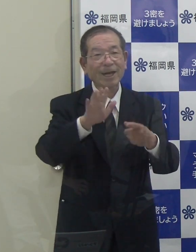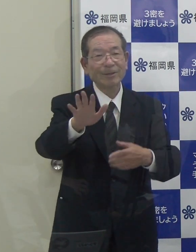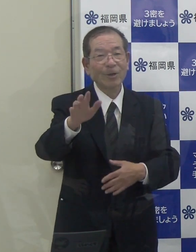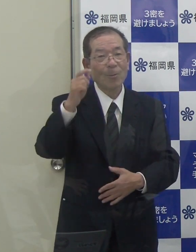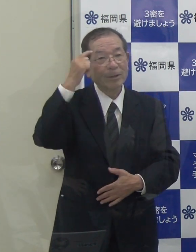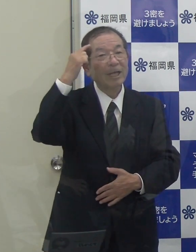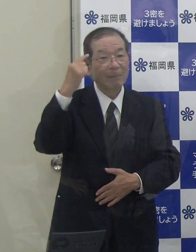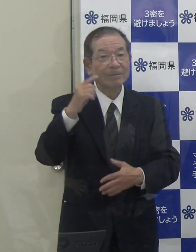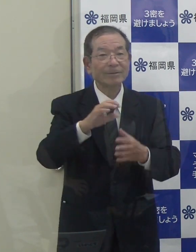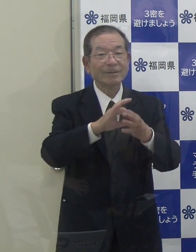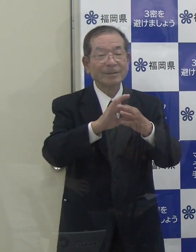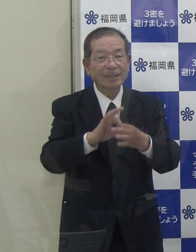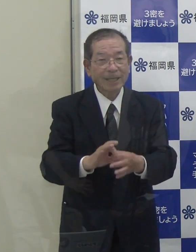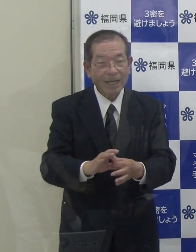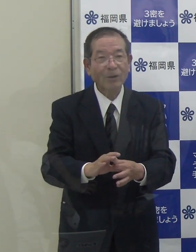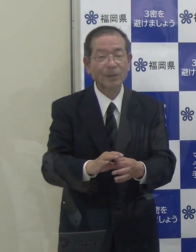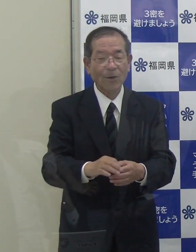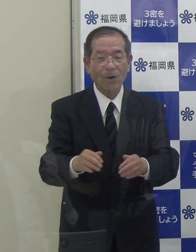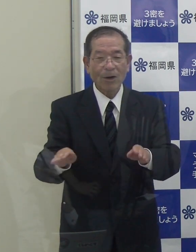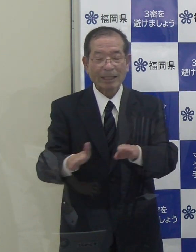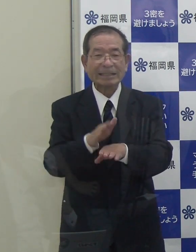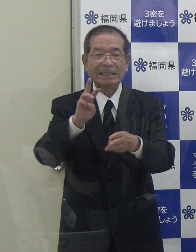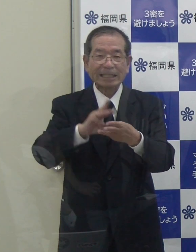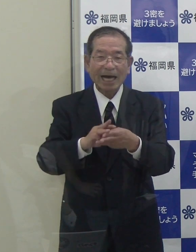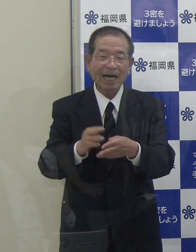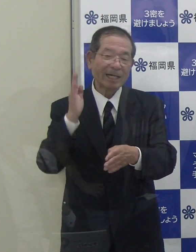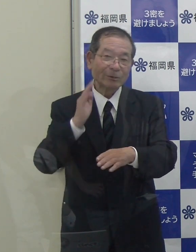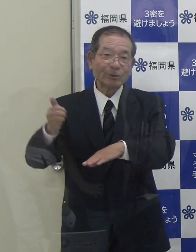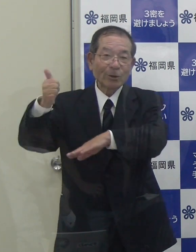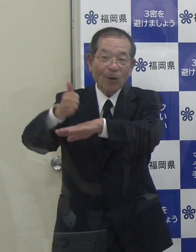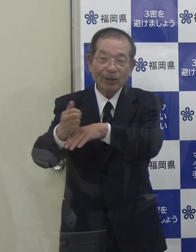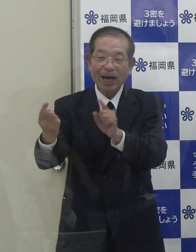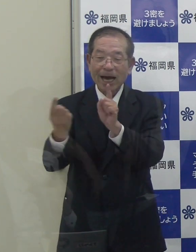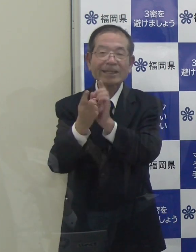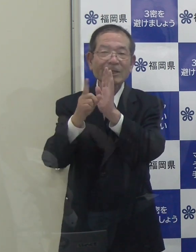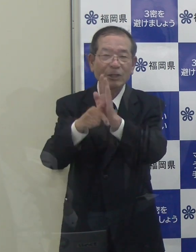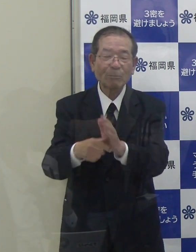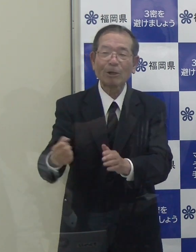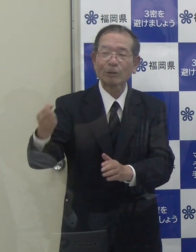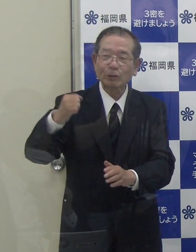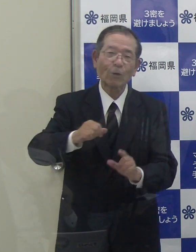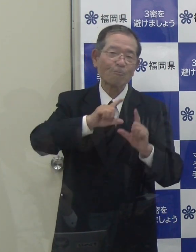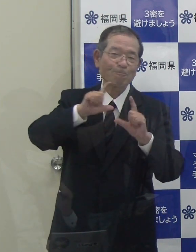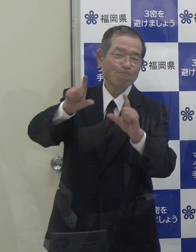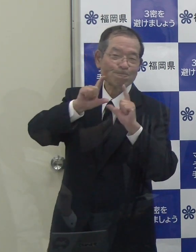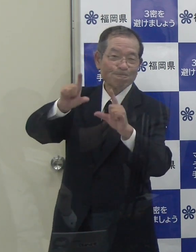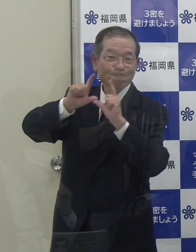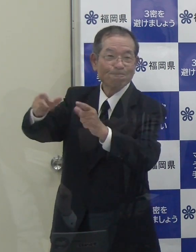この点を、岸田総理にお目にかかった際も強くアピールさせていただきました。